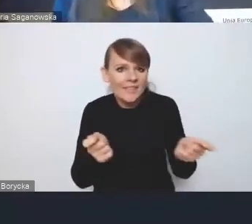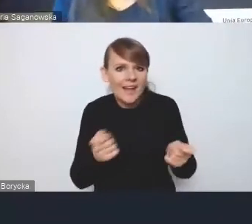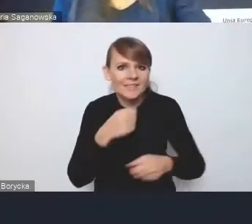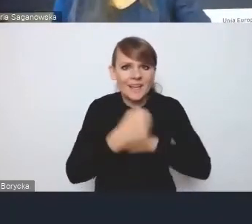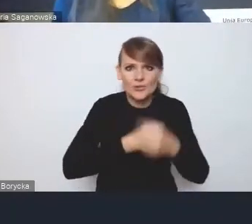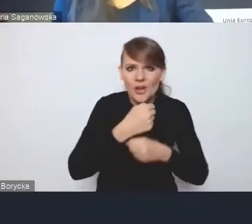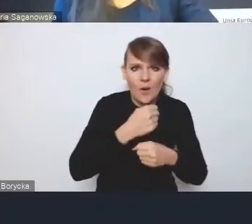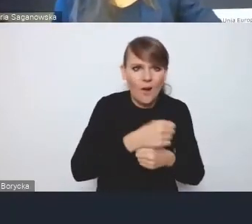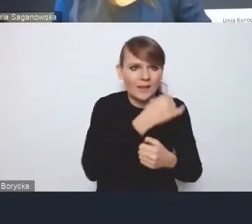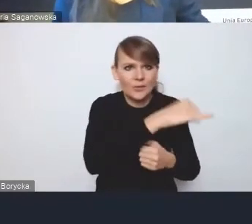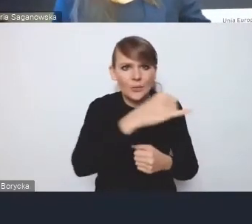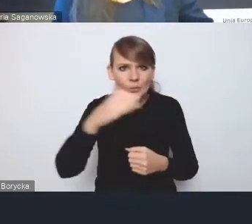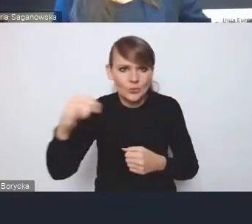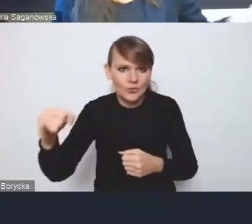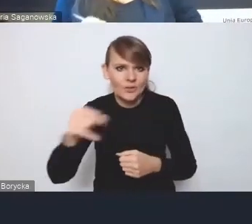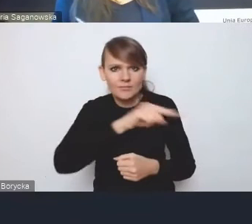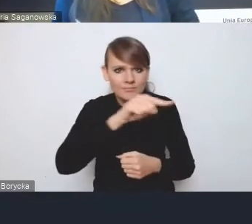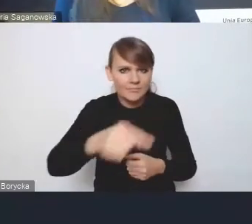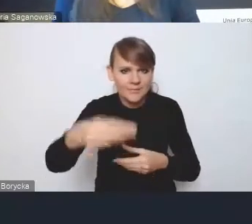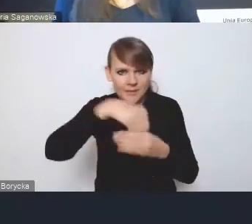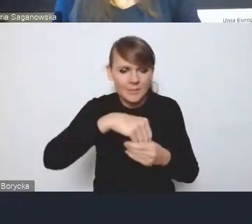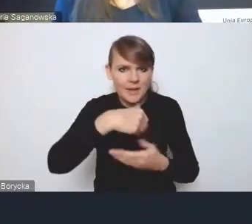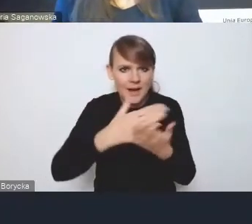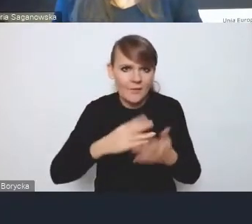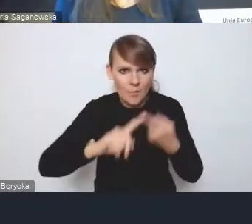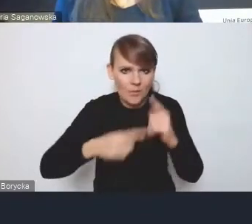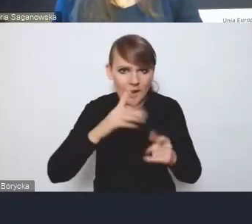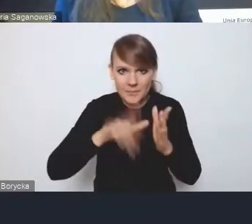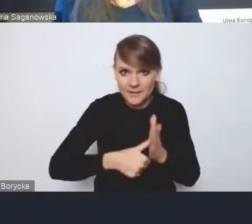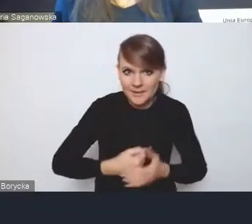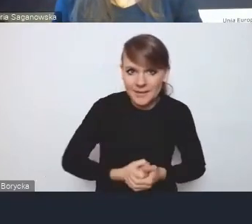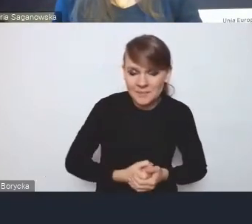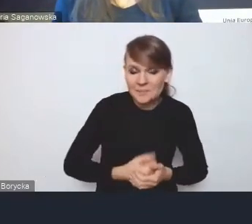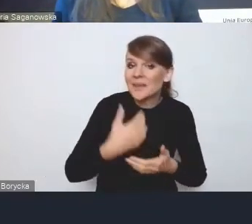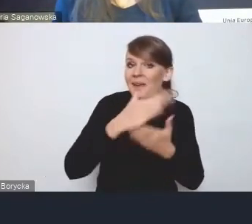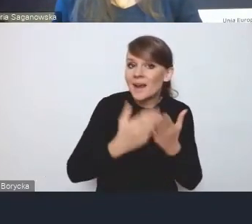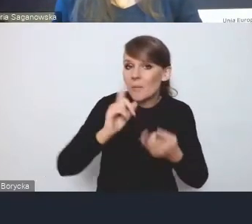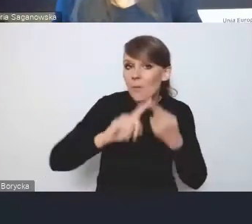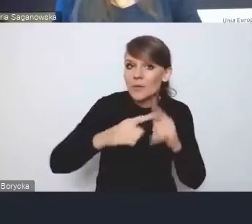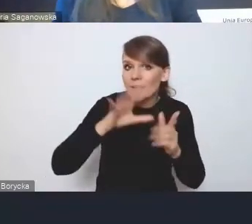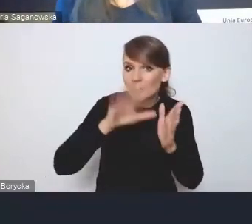Krajowej Polityki Miejskiej, ponieważ Krajowa Polityka Miejska jest polityką bardzo zintegrowaną,